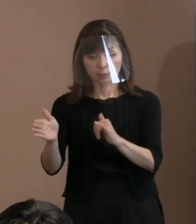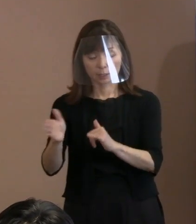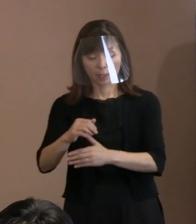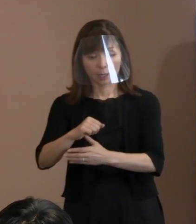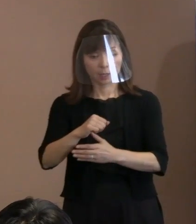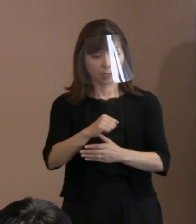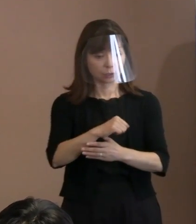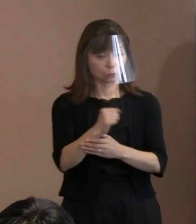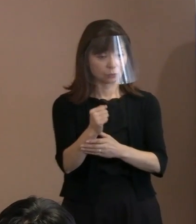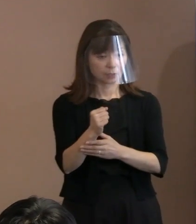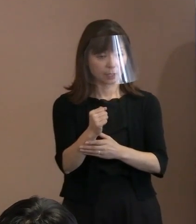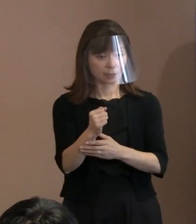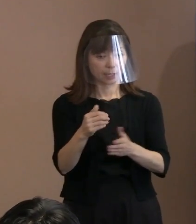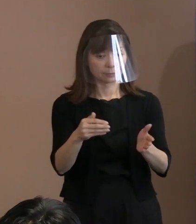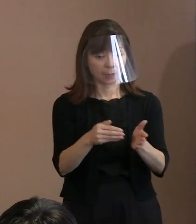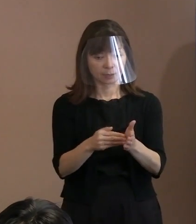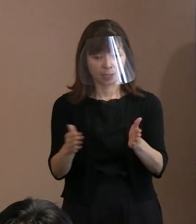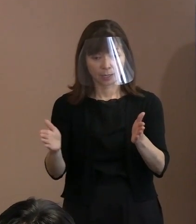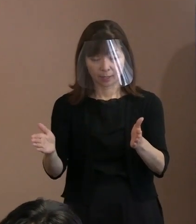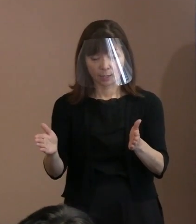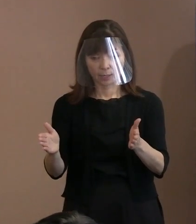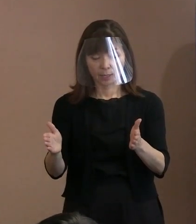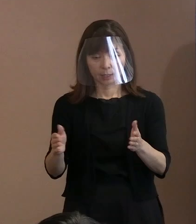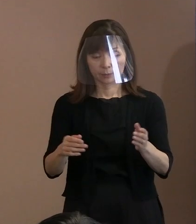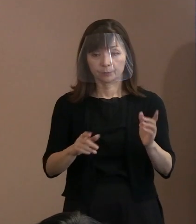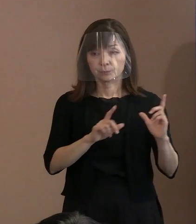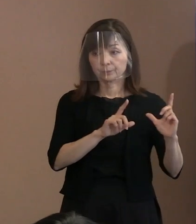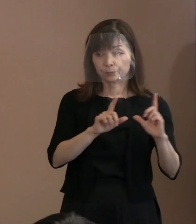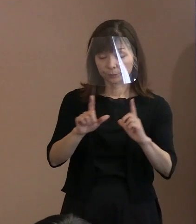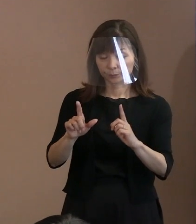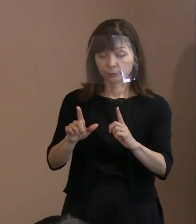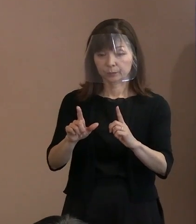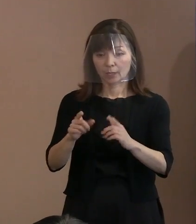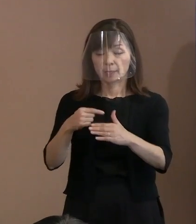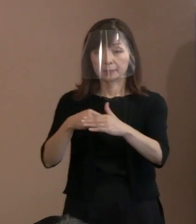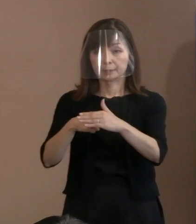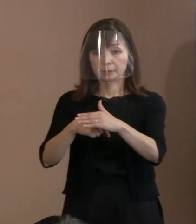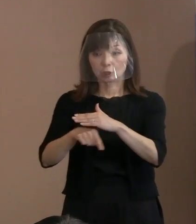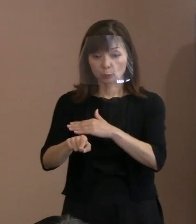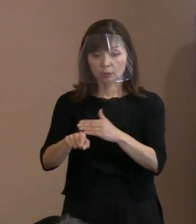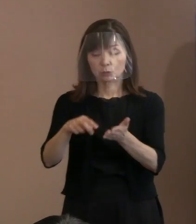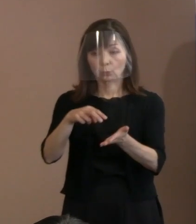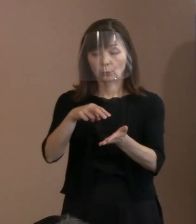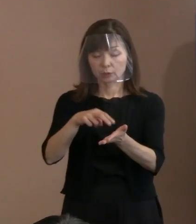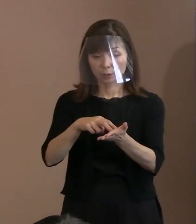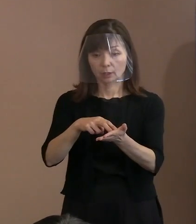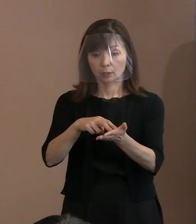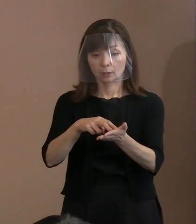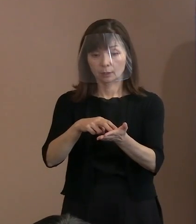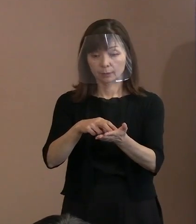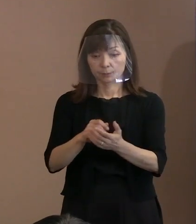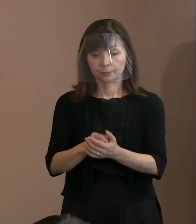(市長)それはそういう意味だ ということで引いておりまして､ 引用文はそうじゃないです｡